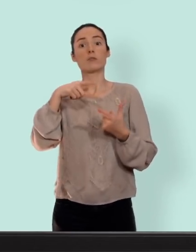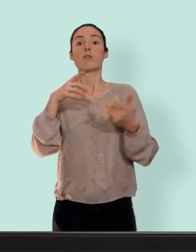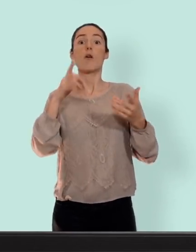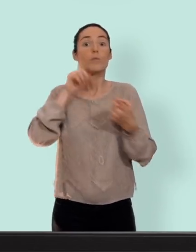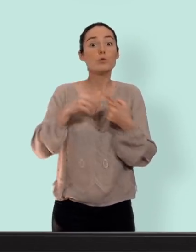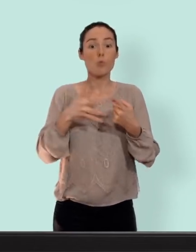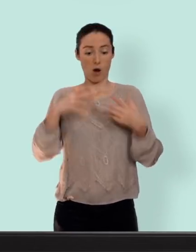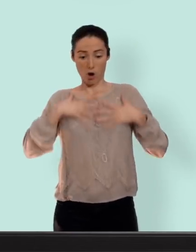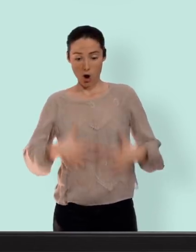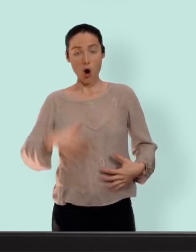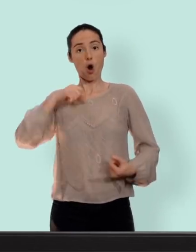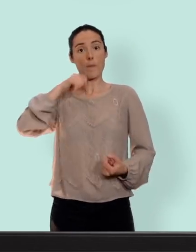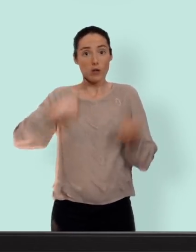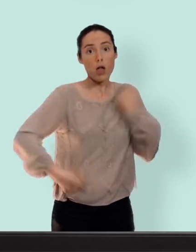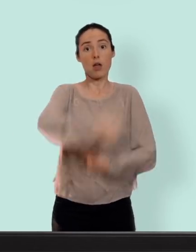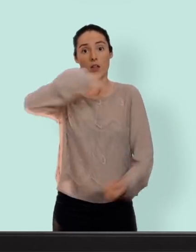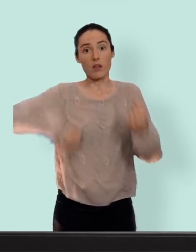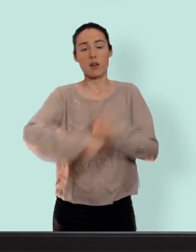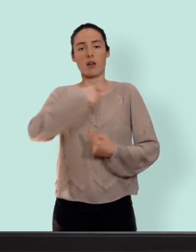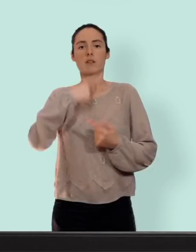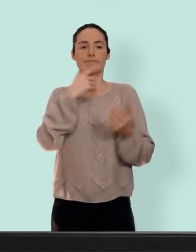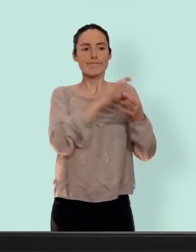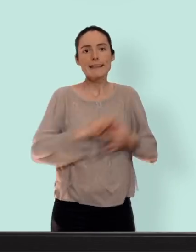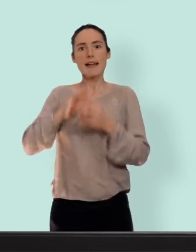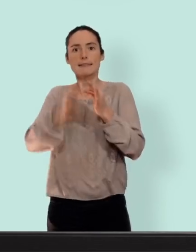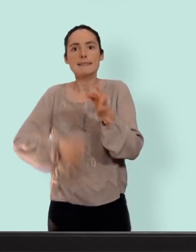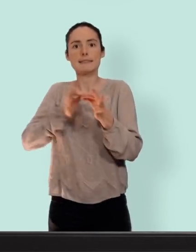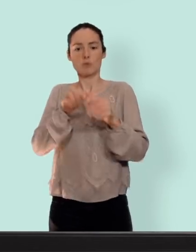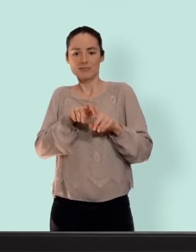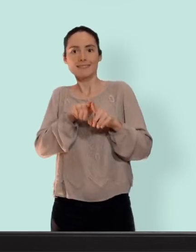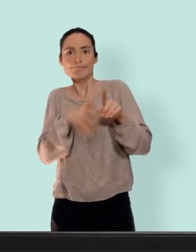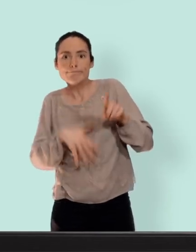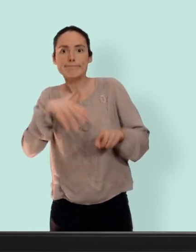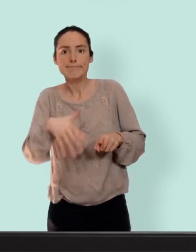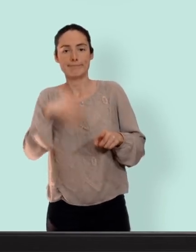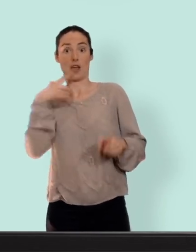circulent et qui sont responsables du cycle et de la reproduction chez la femme... premier moyen le plus utilisé par les